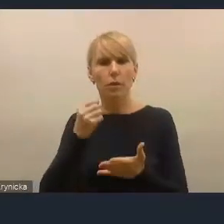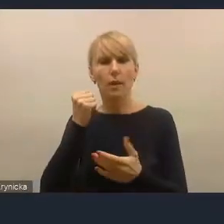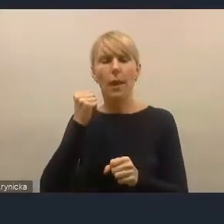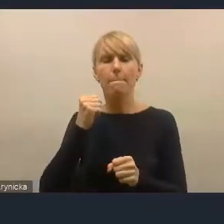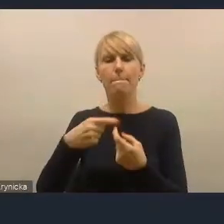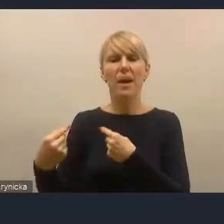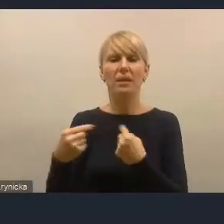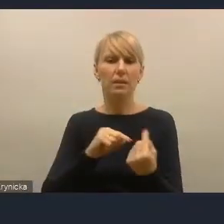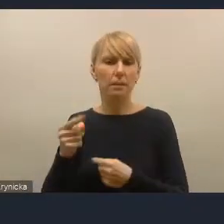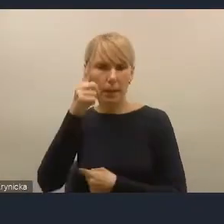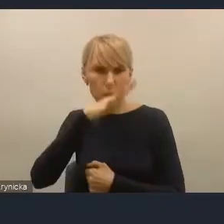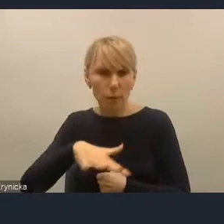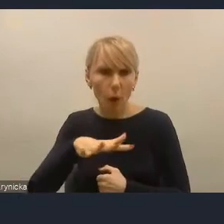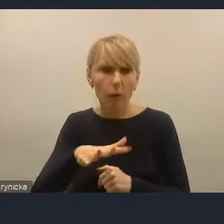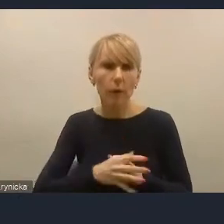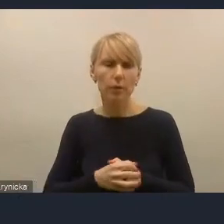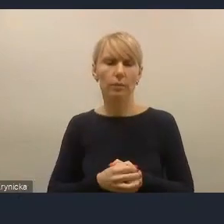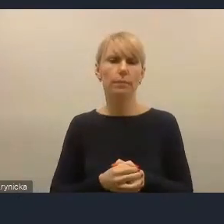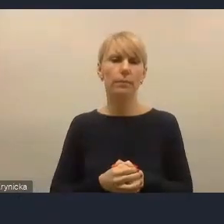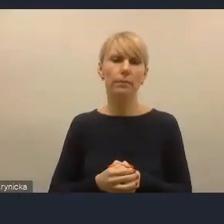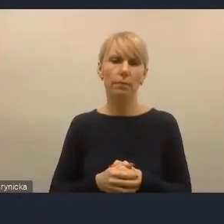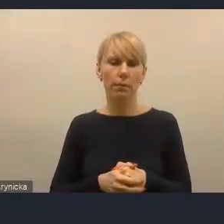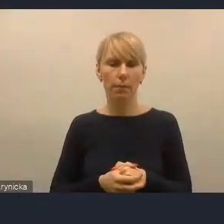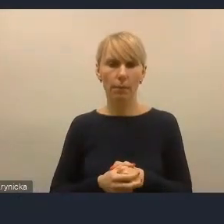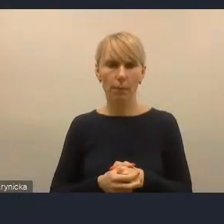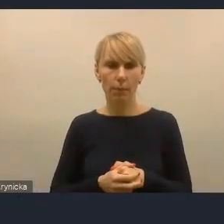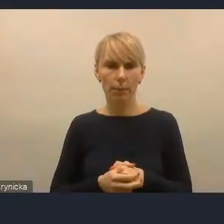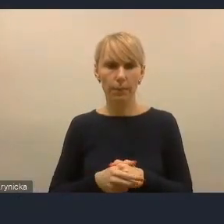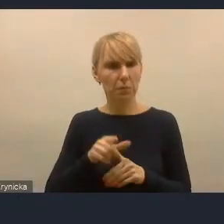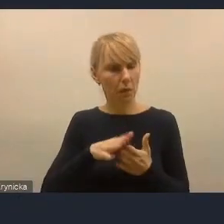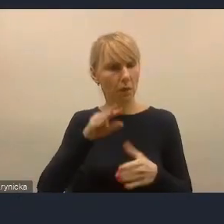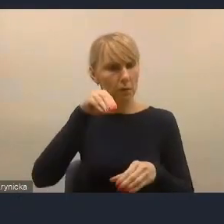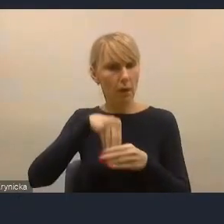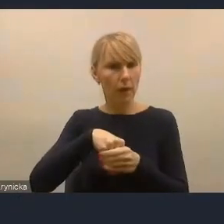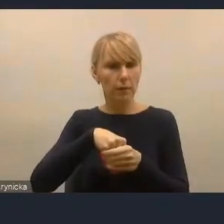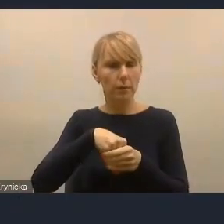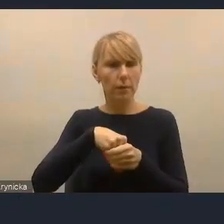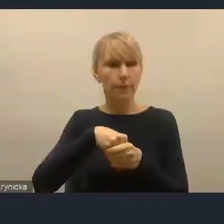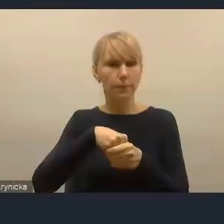Jest to, i to jakby doceniam, jest to zawarte wśród kilku zasad,